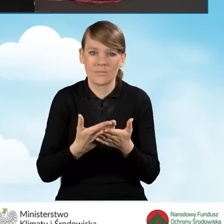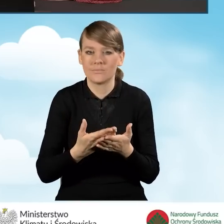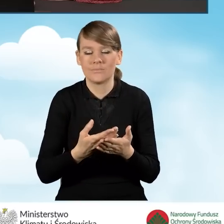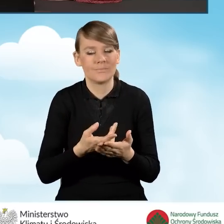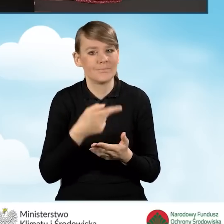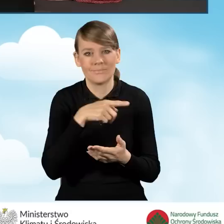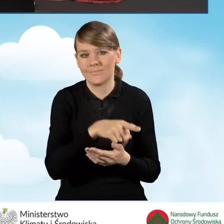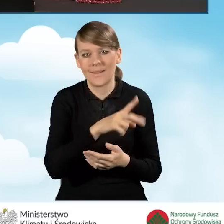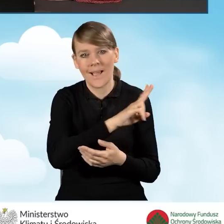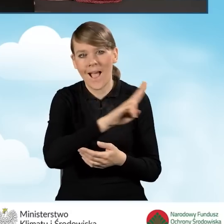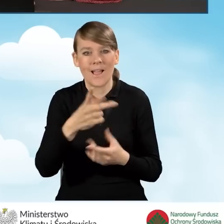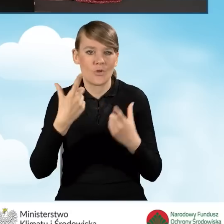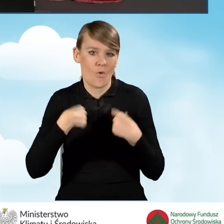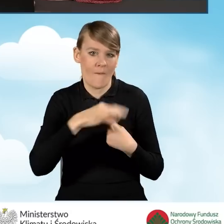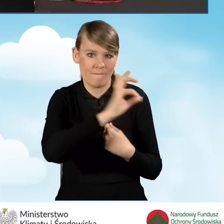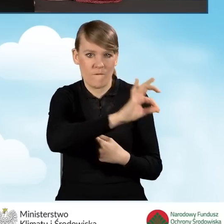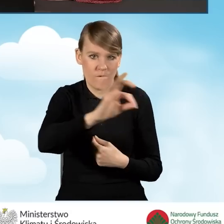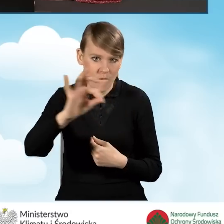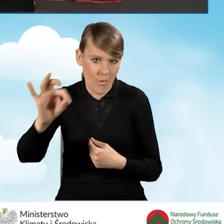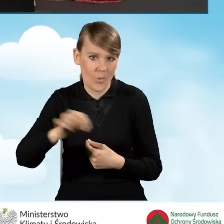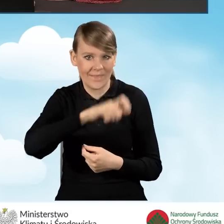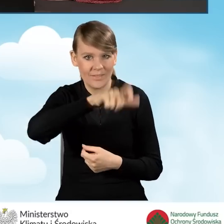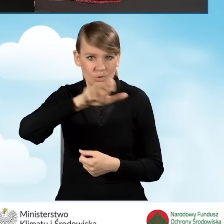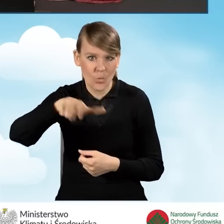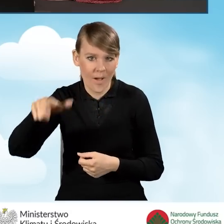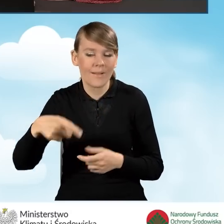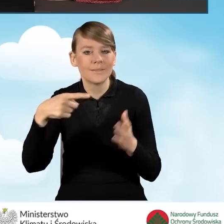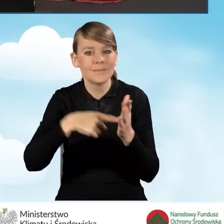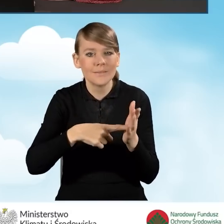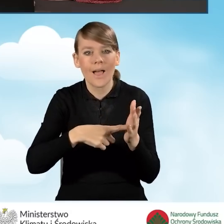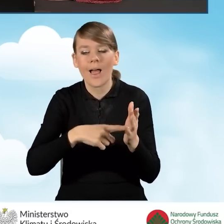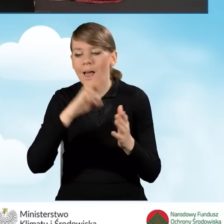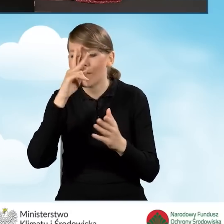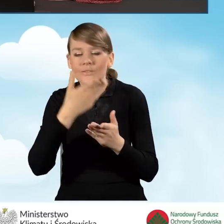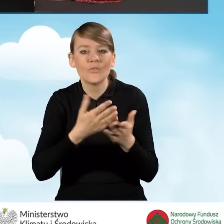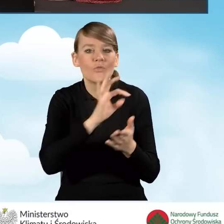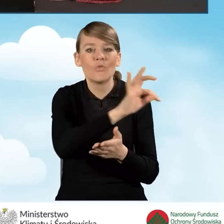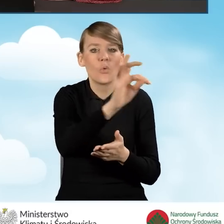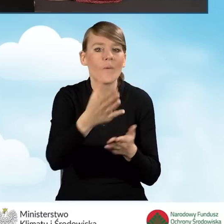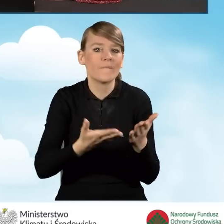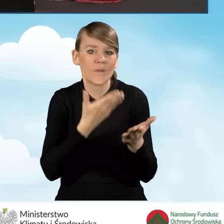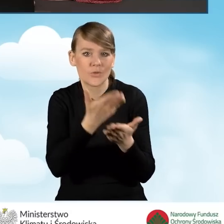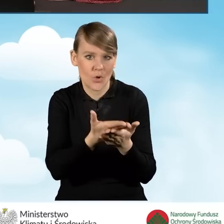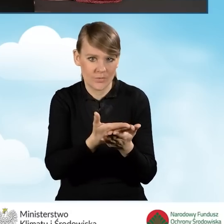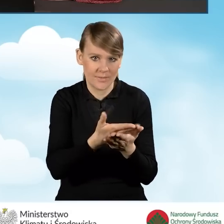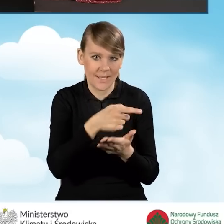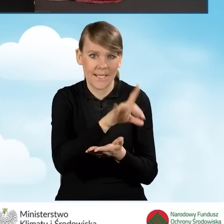Ma posłużyć właśnie w celu identyfikacji wniosków o dofinansowanie, które są składane przez gminę.